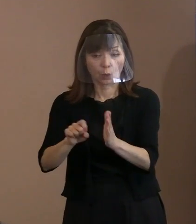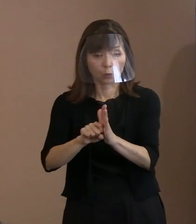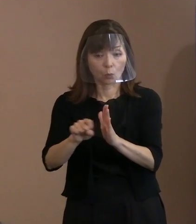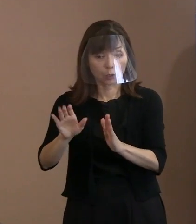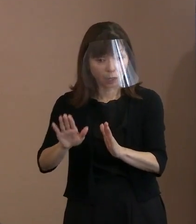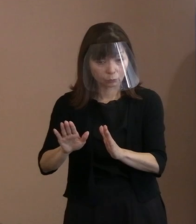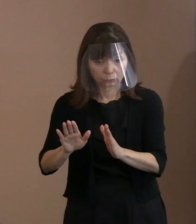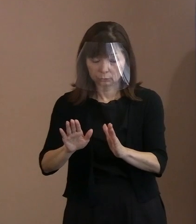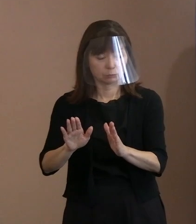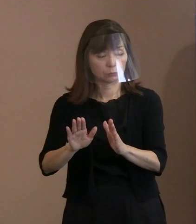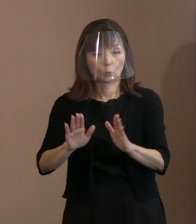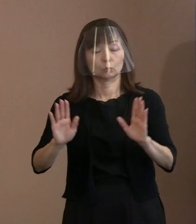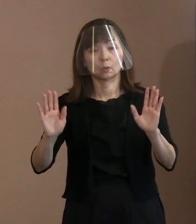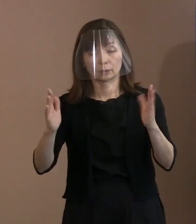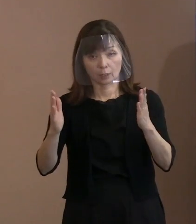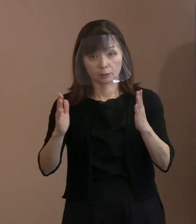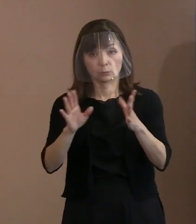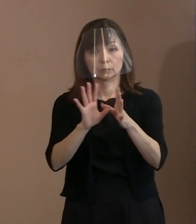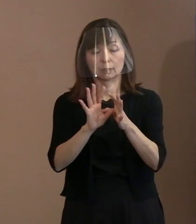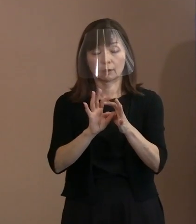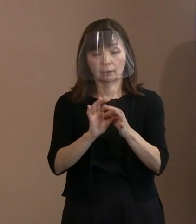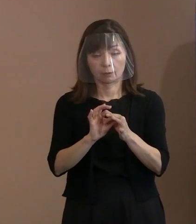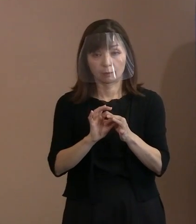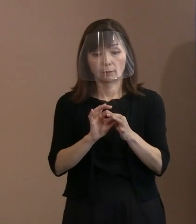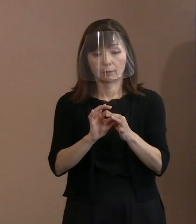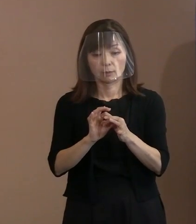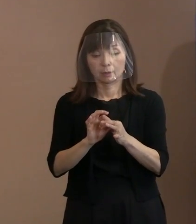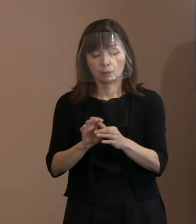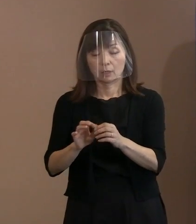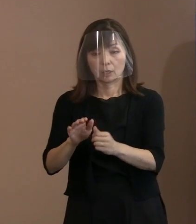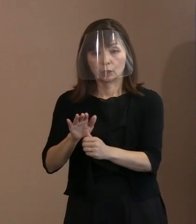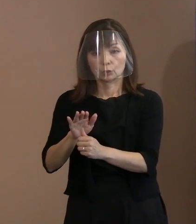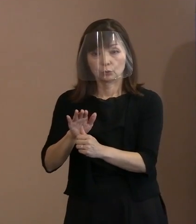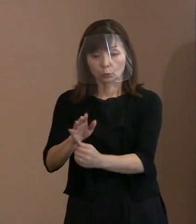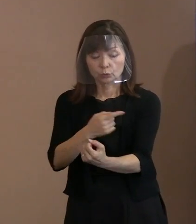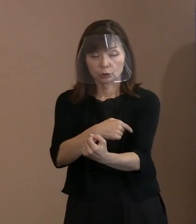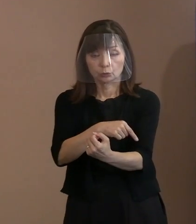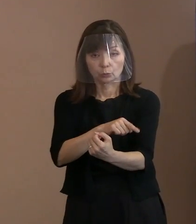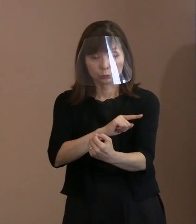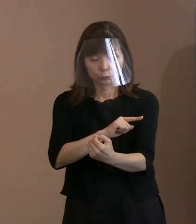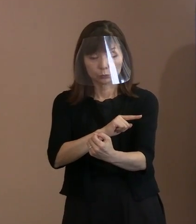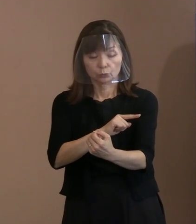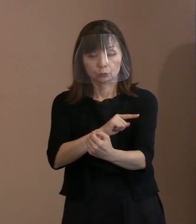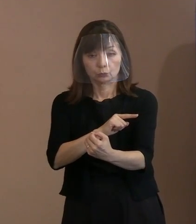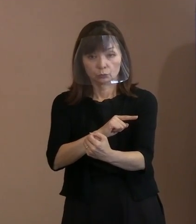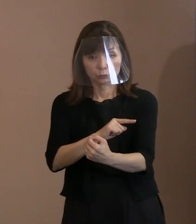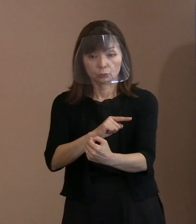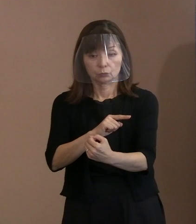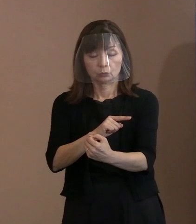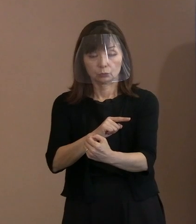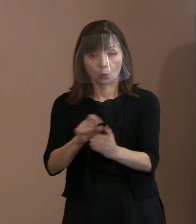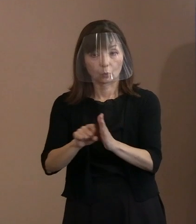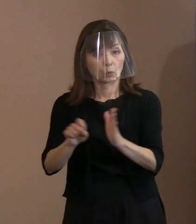本当に抑止力としての存在価値が危うく なっているんだから､広げない､なくすと｡